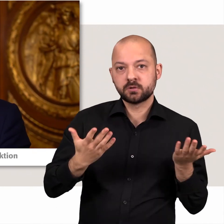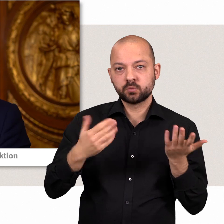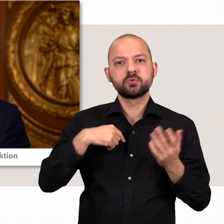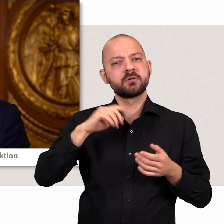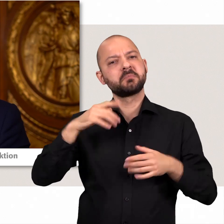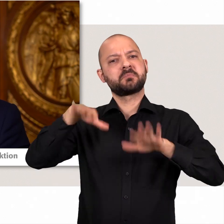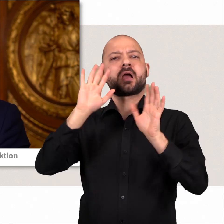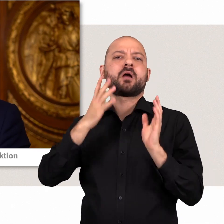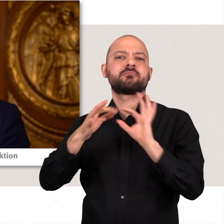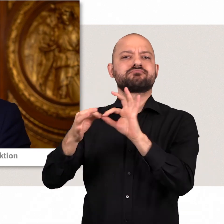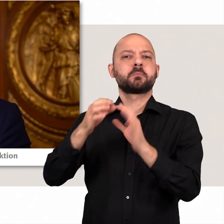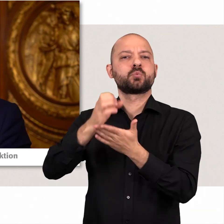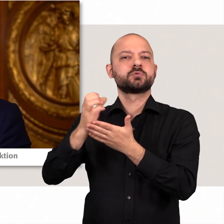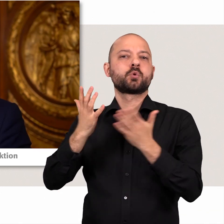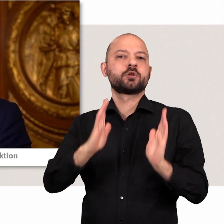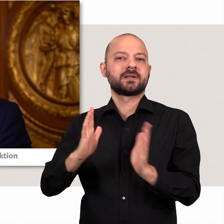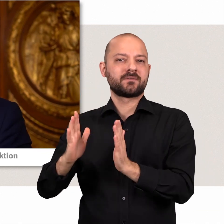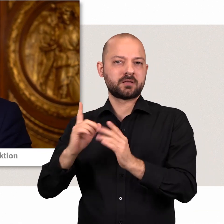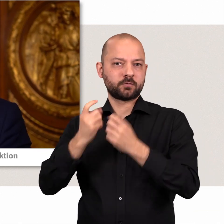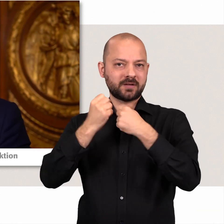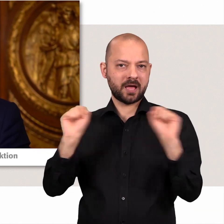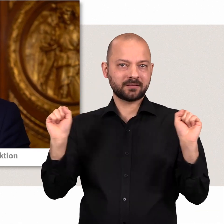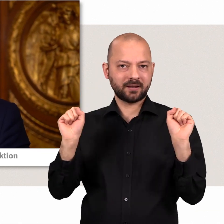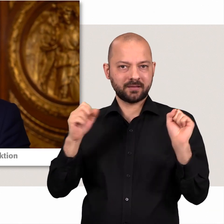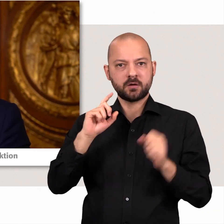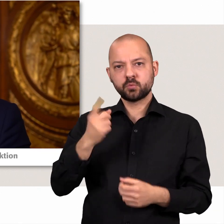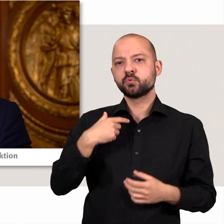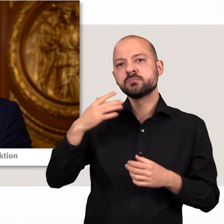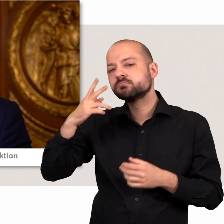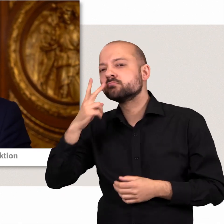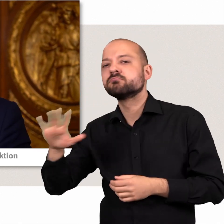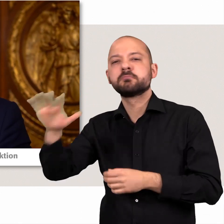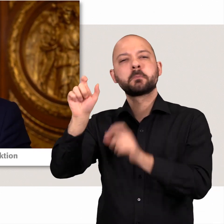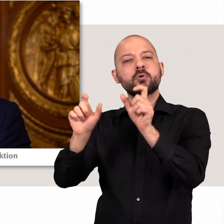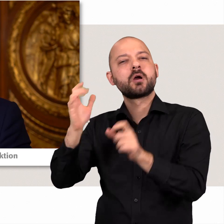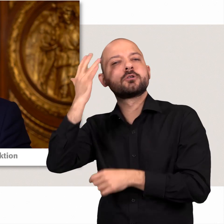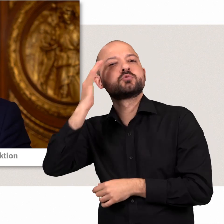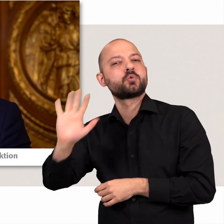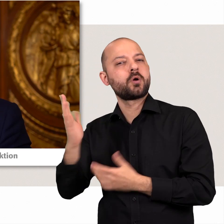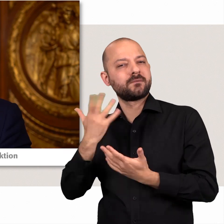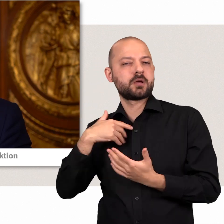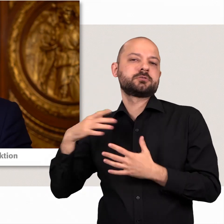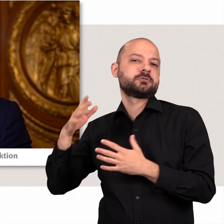Dabei vertreten wir stets konservative, freiheitliche Positionen und haben das Ohr an den Sorgen und Nöten der Bürger.